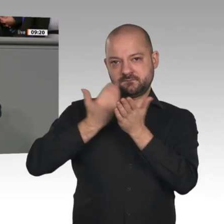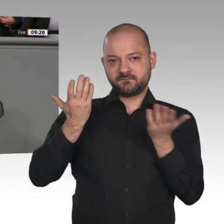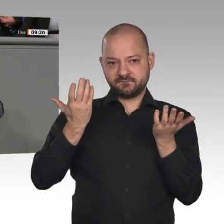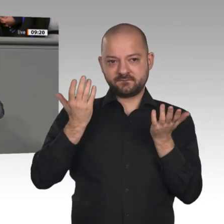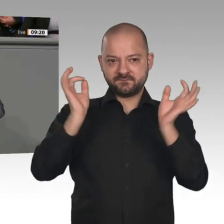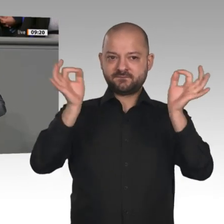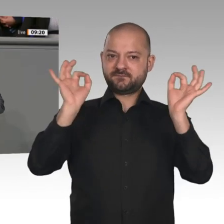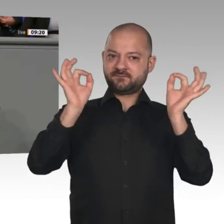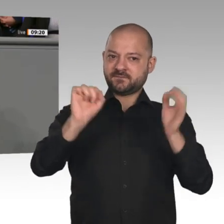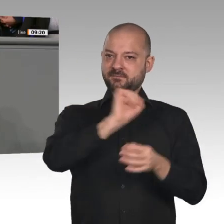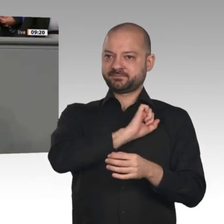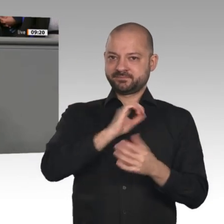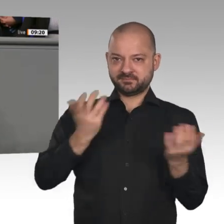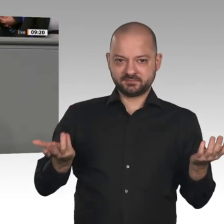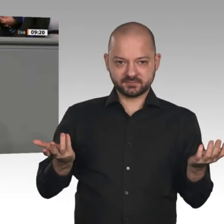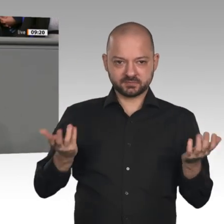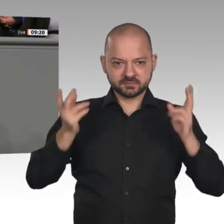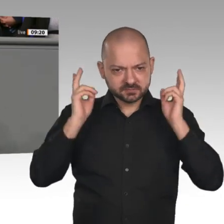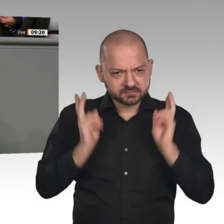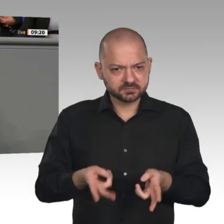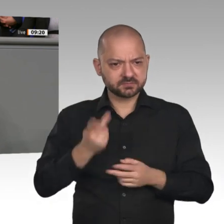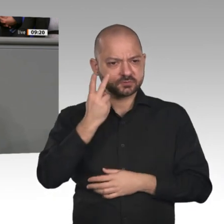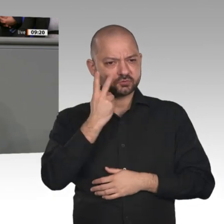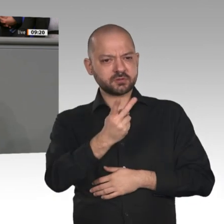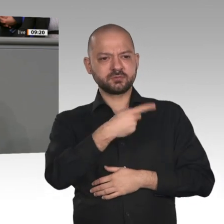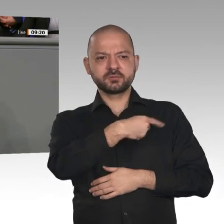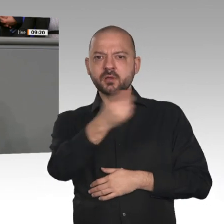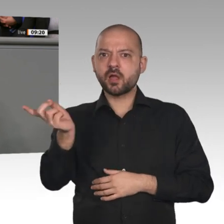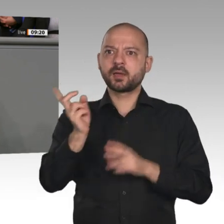es noch nicht kapiert haben, dass diese dramatischen Veränderungen wirklich notwendig